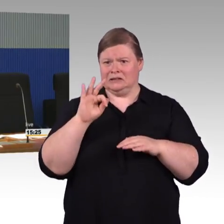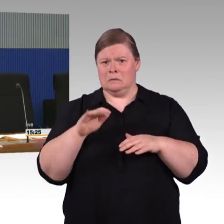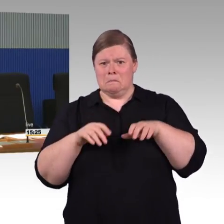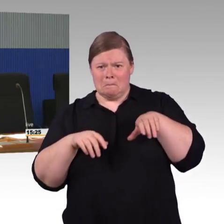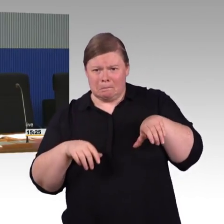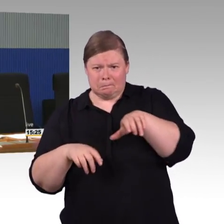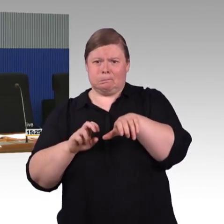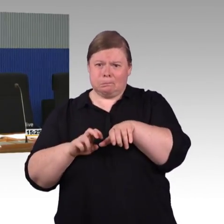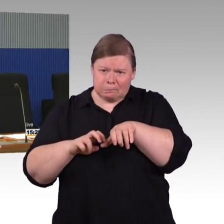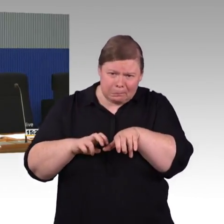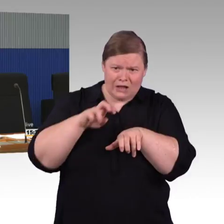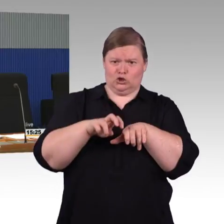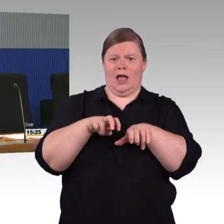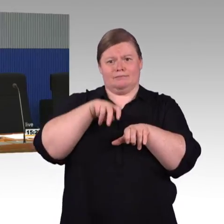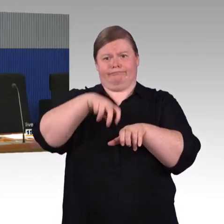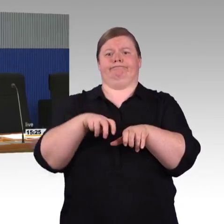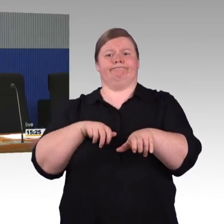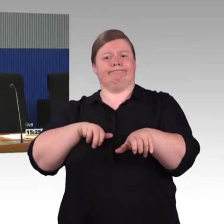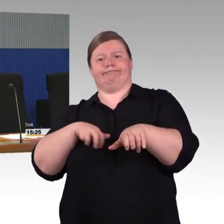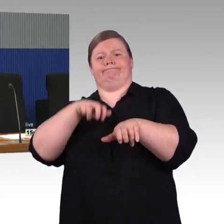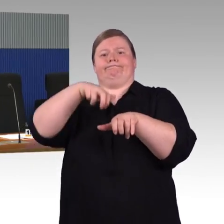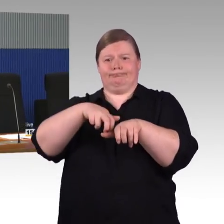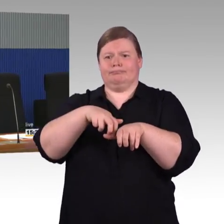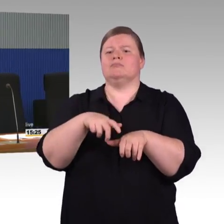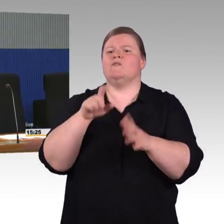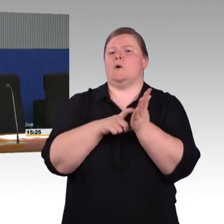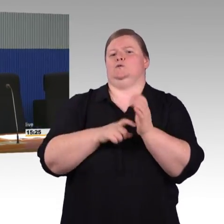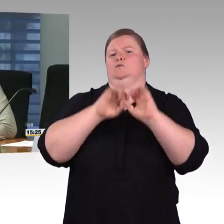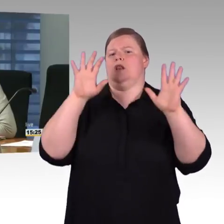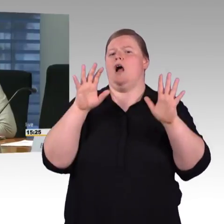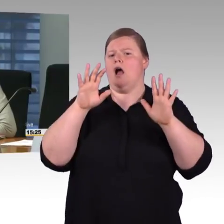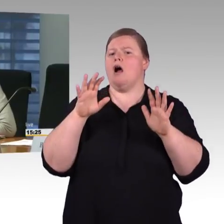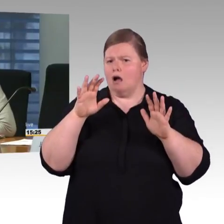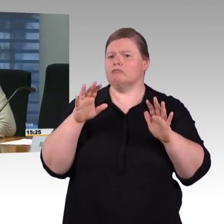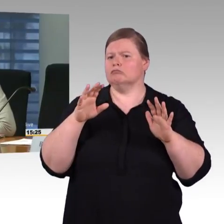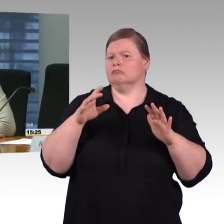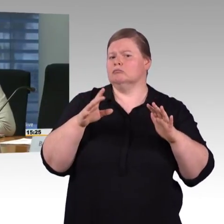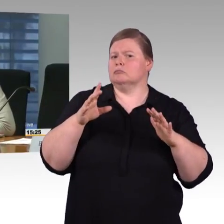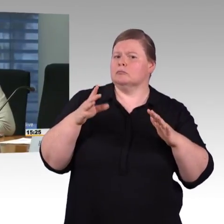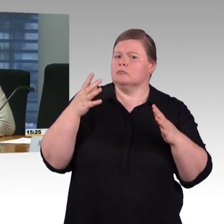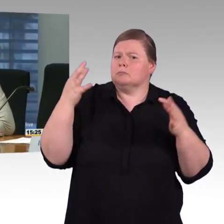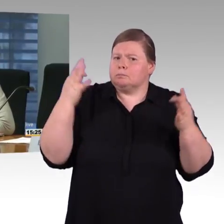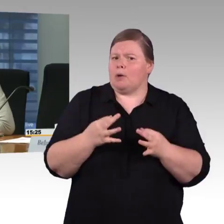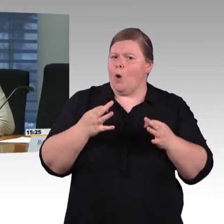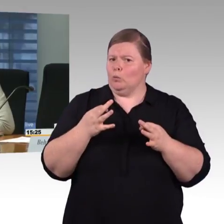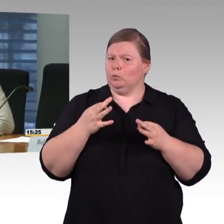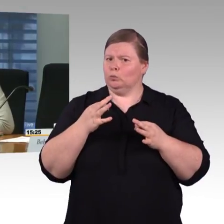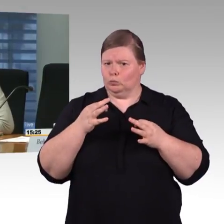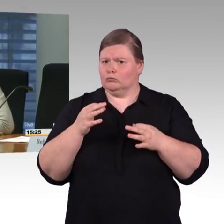die nicht nur für Behinderte interessant sein wird. Sie haben vorhin von den Apps gesprochen, die Sie demnächst schalten wollen.